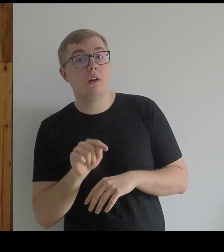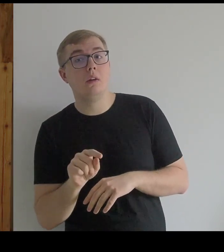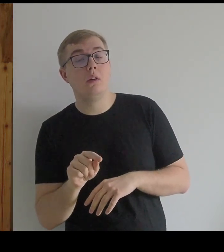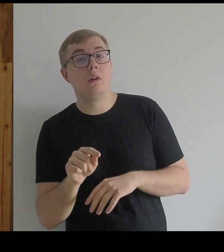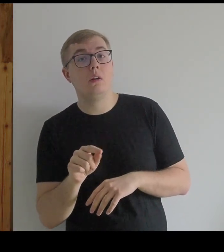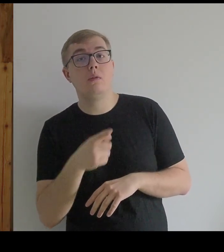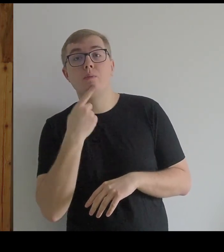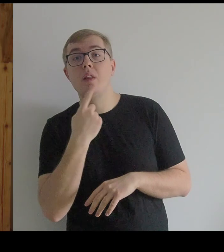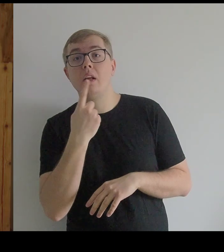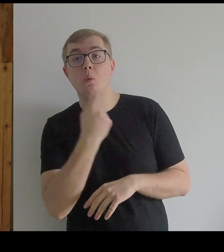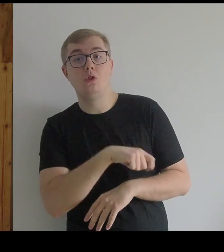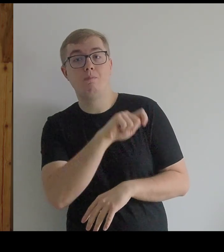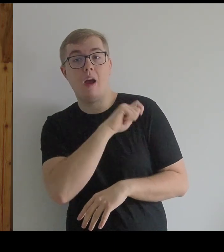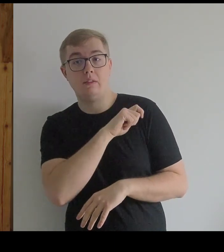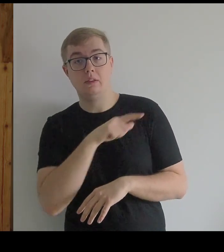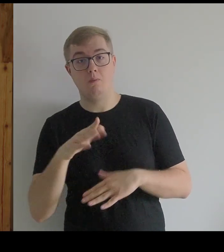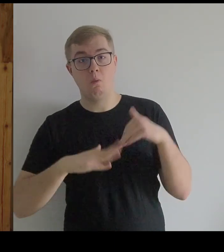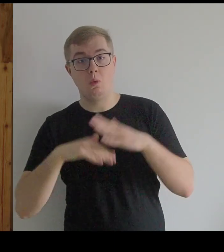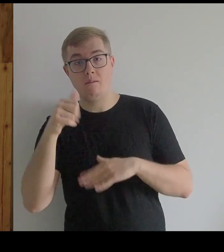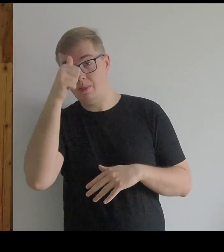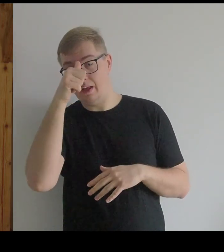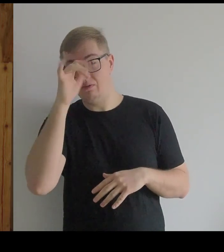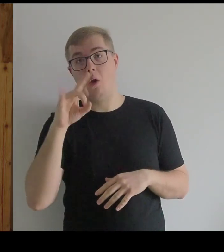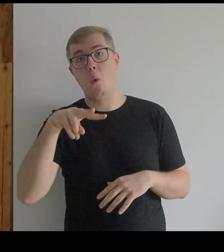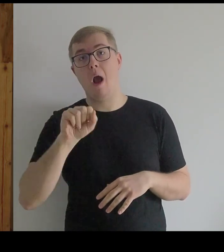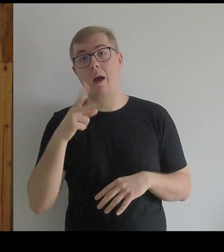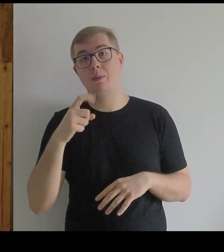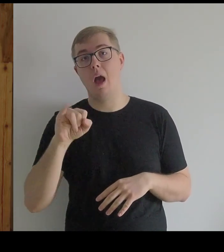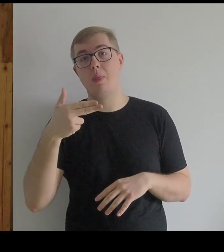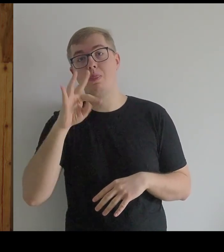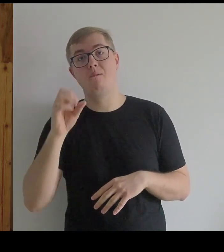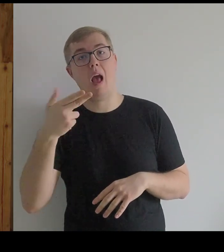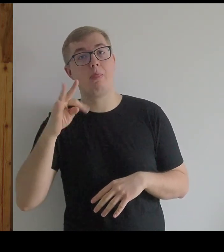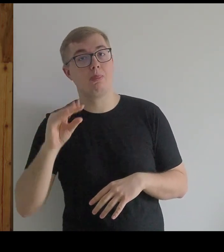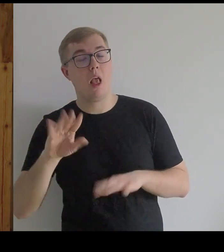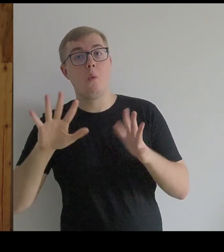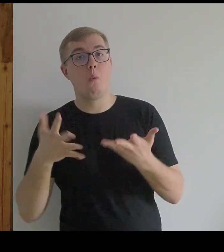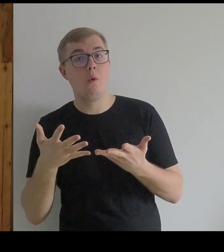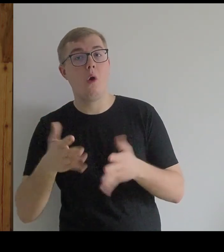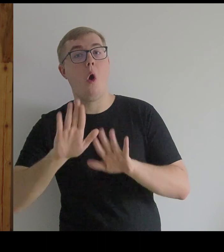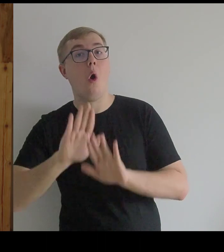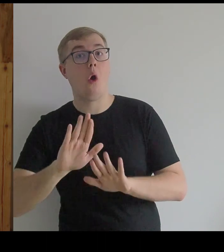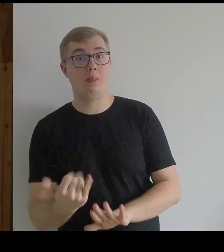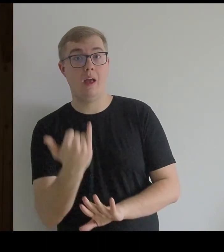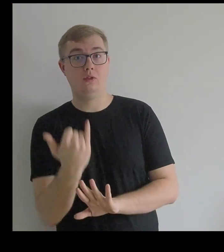Po hiszpańsku ta konstrukcja nazywa się "guarda infante", czyli ochrona dziecka.